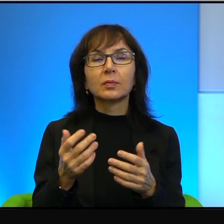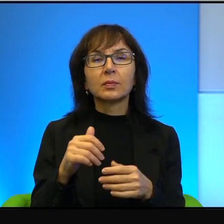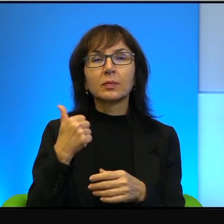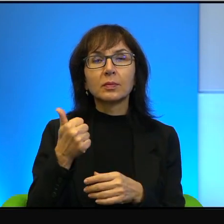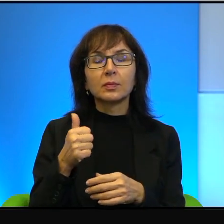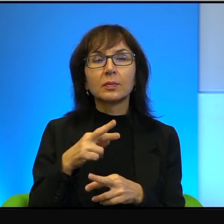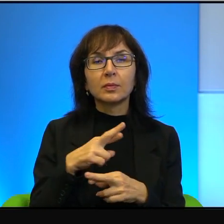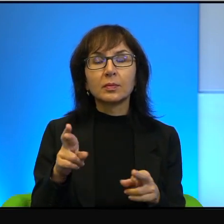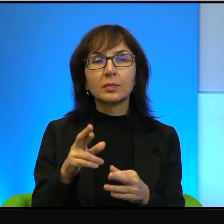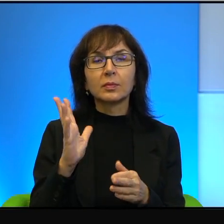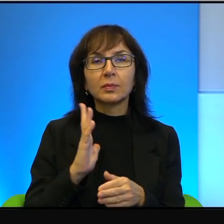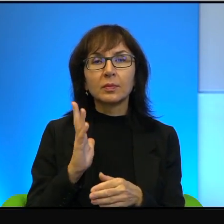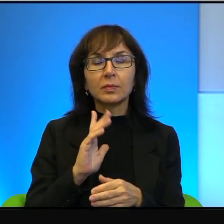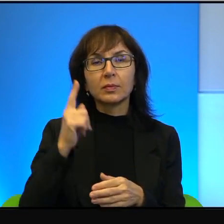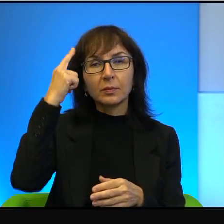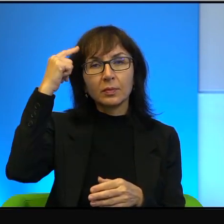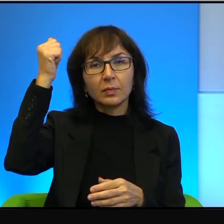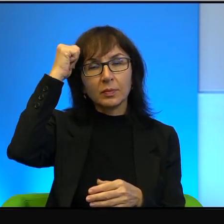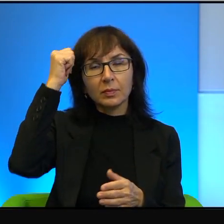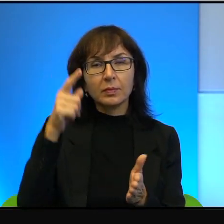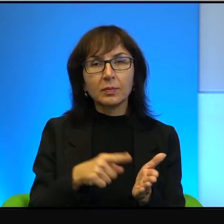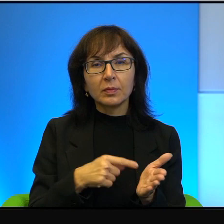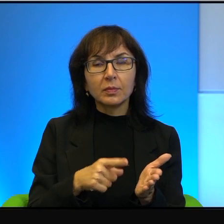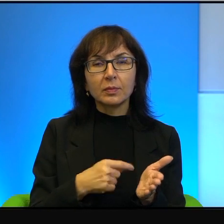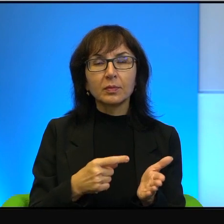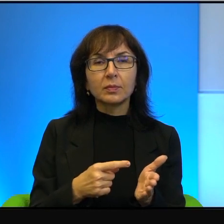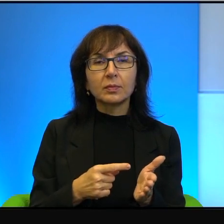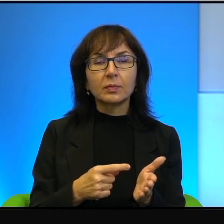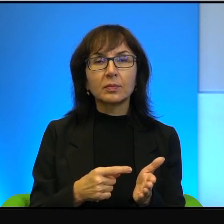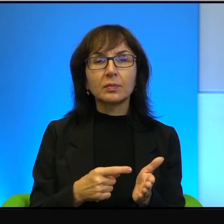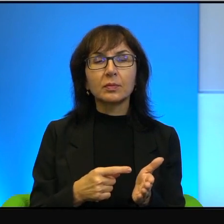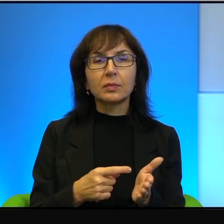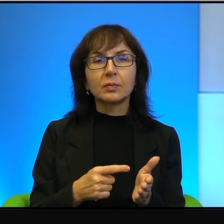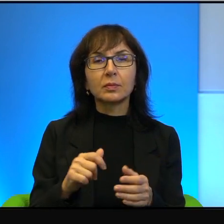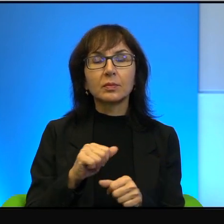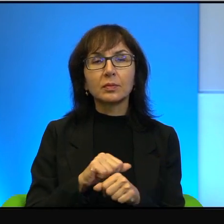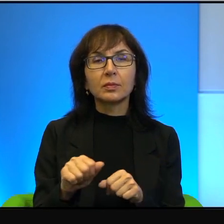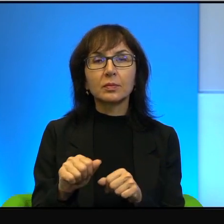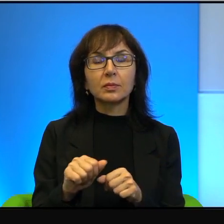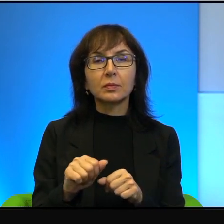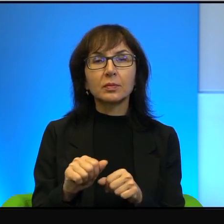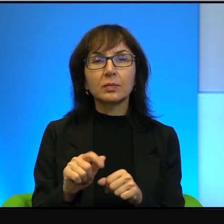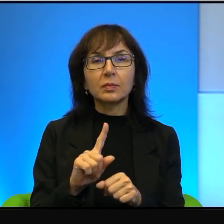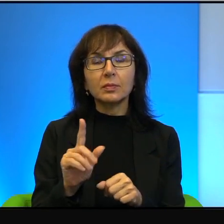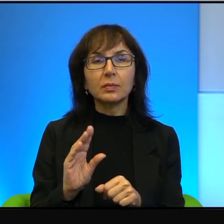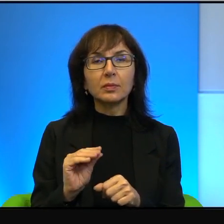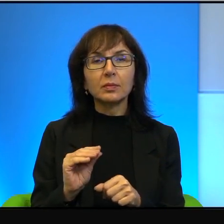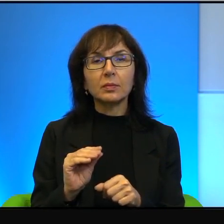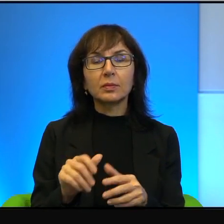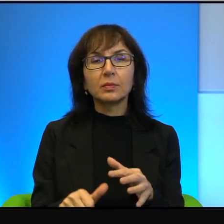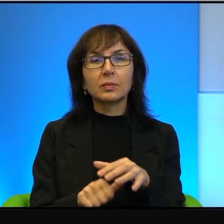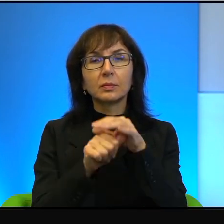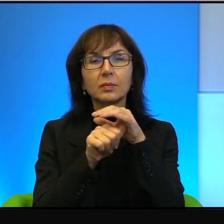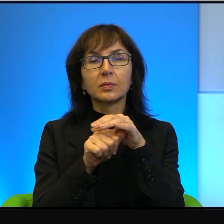warto pamiętać. Otóż często, gęsto jest tak, że przywódcy autonomii